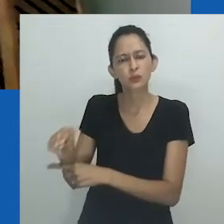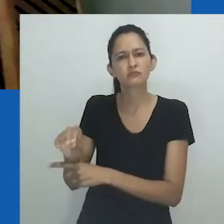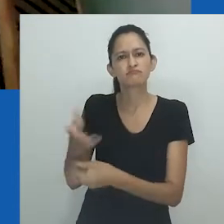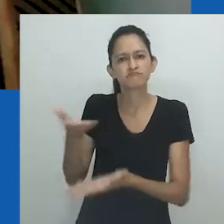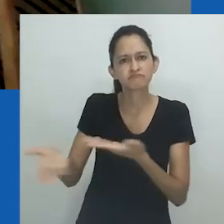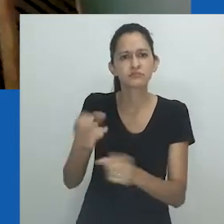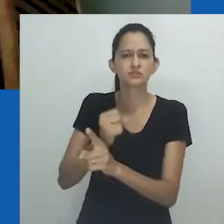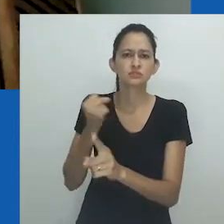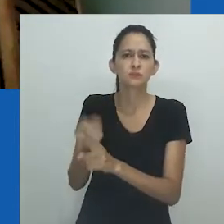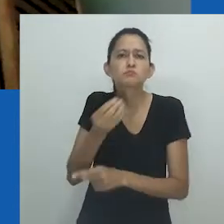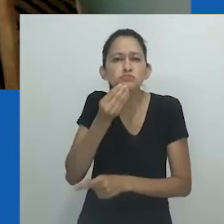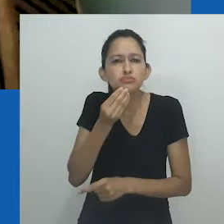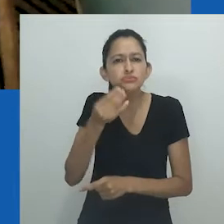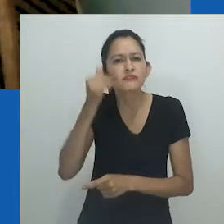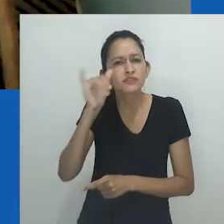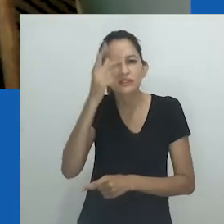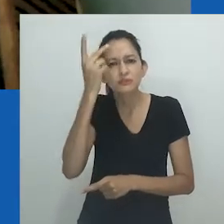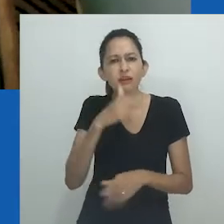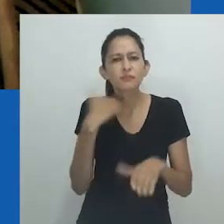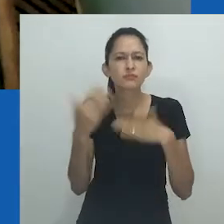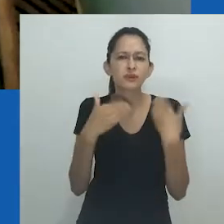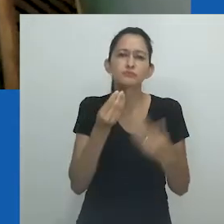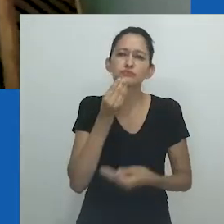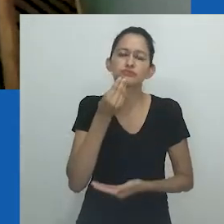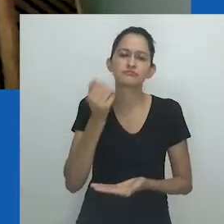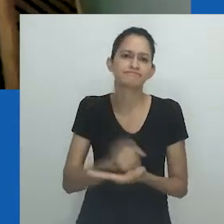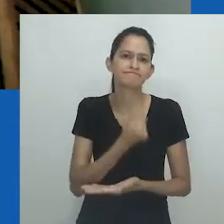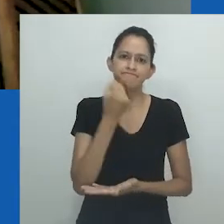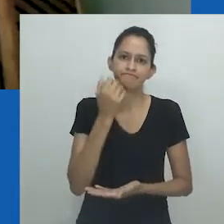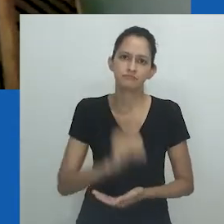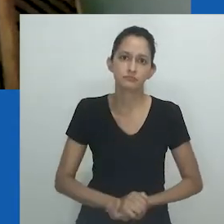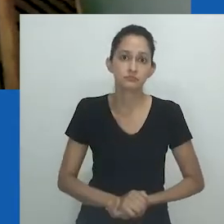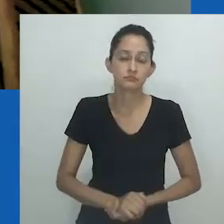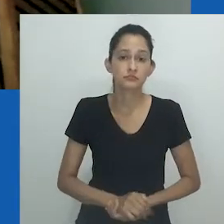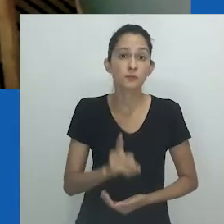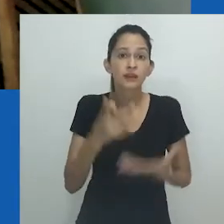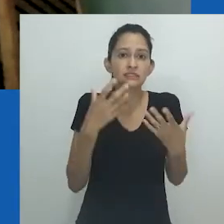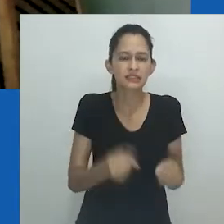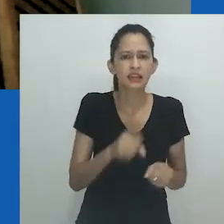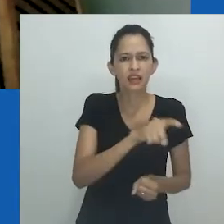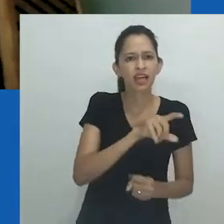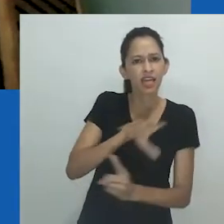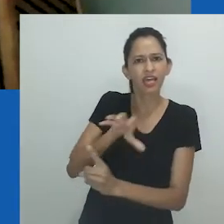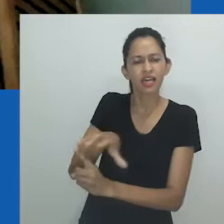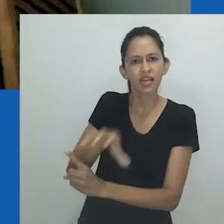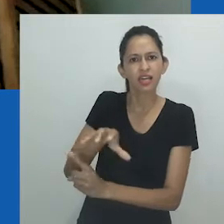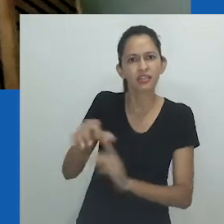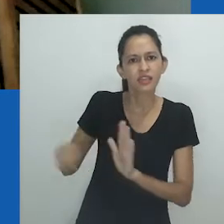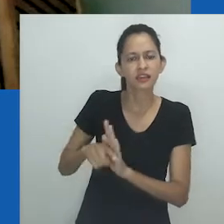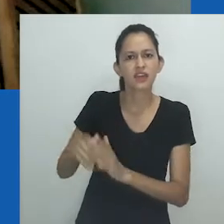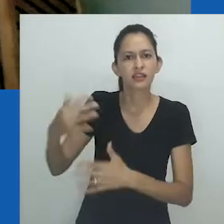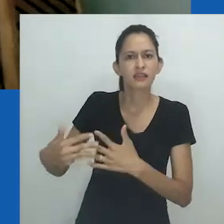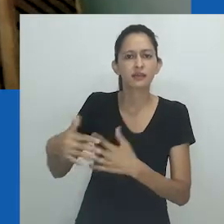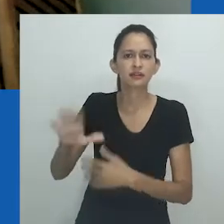que gerou milhares de mortes que poderiam ter sido e todas as que ainda podem ser evitadas. Não é aceitável o ataque à ciência em nenhum momento.